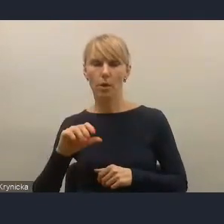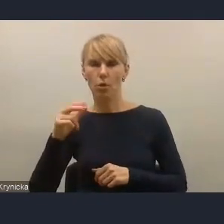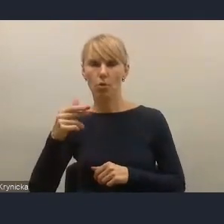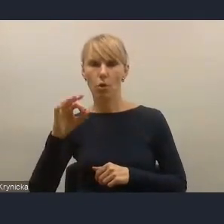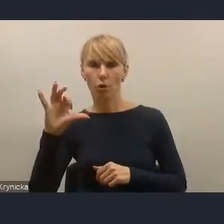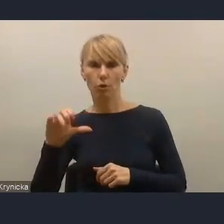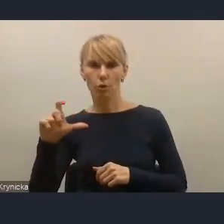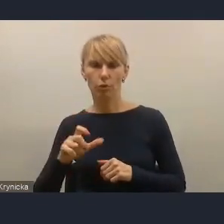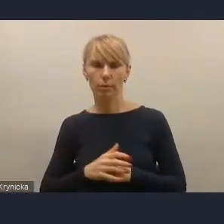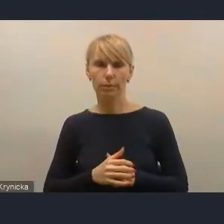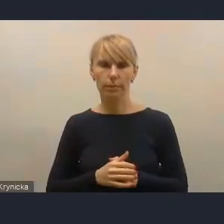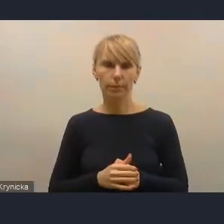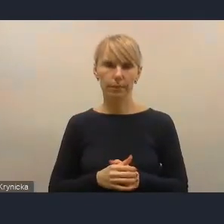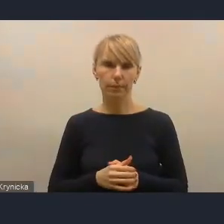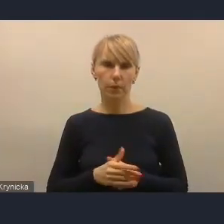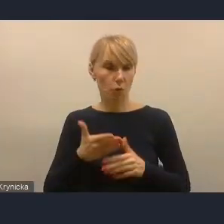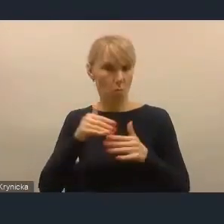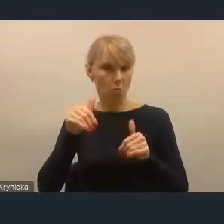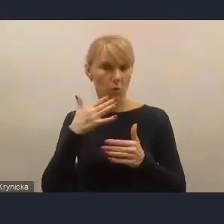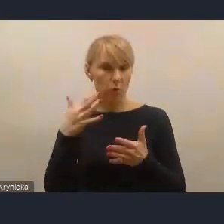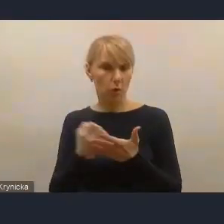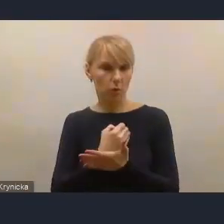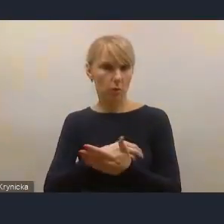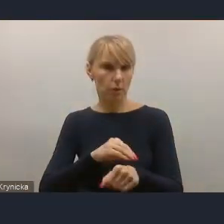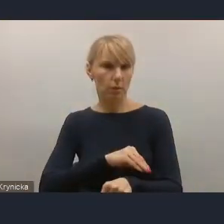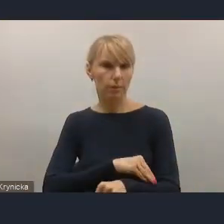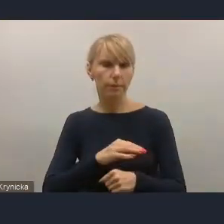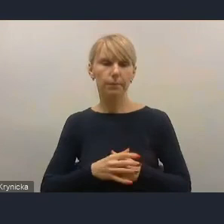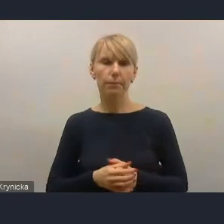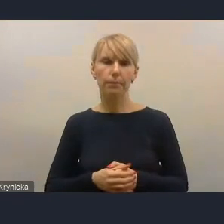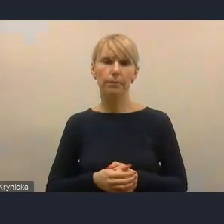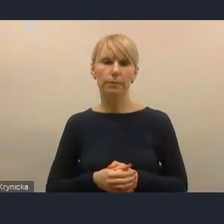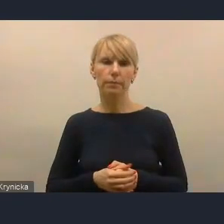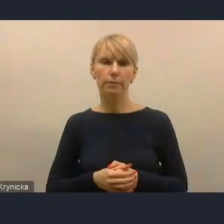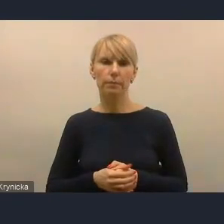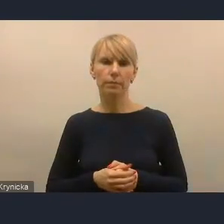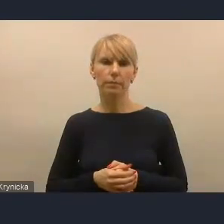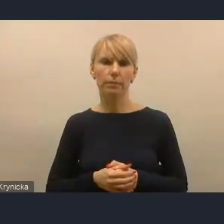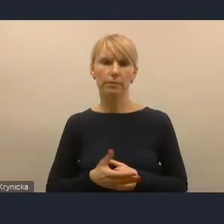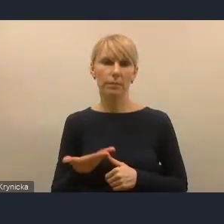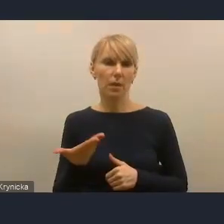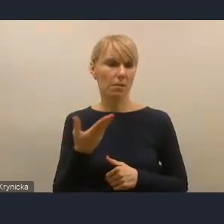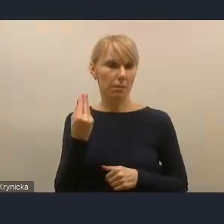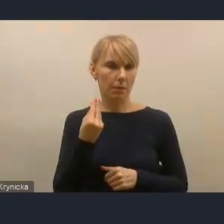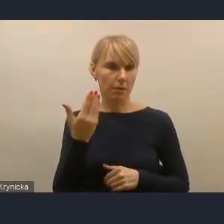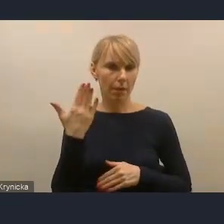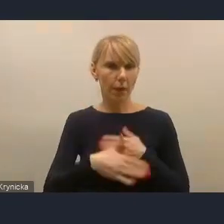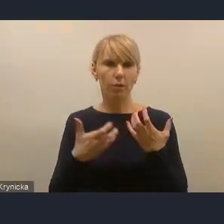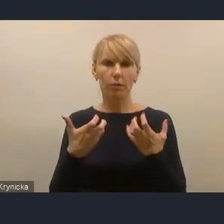więc też to chciałam podkreślić. I na koniec bardzo państwu serdecznie podziękować